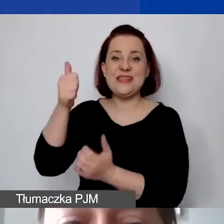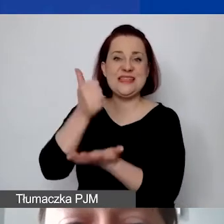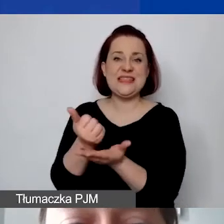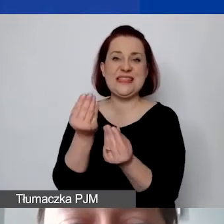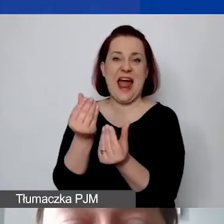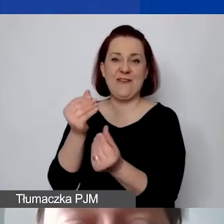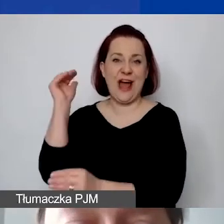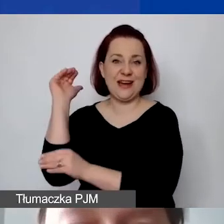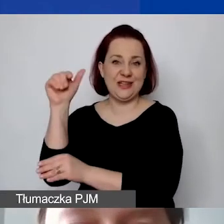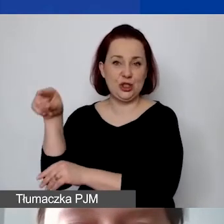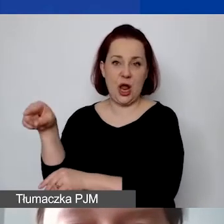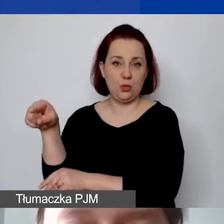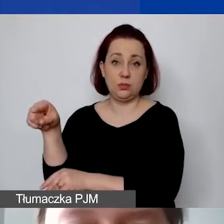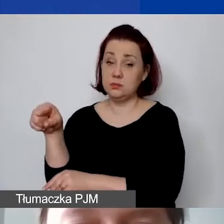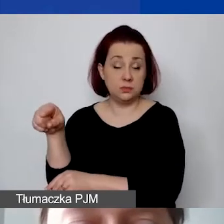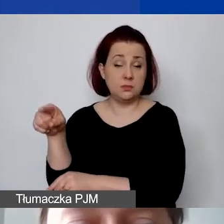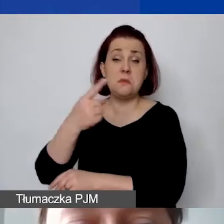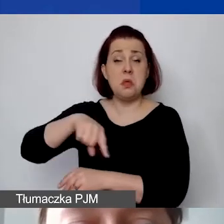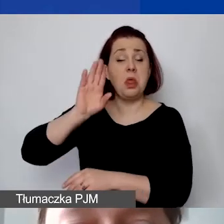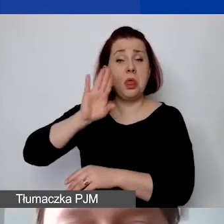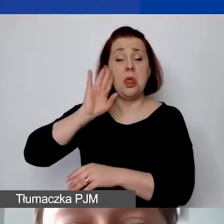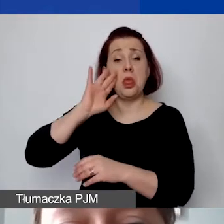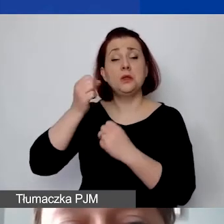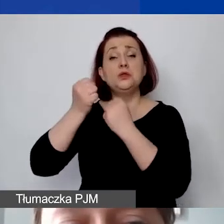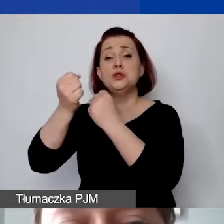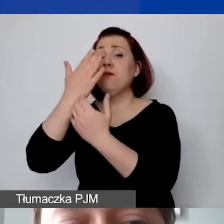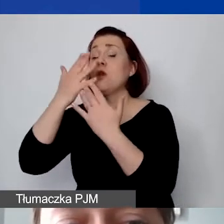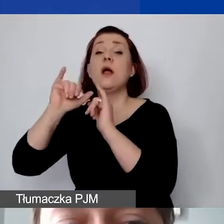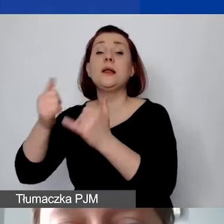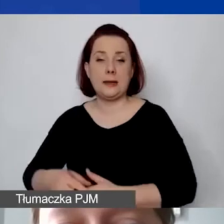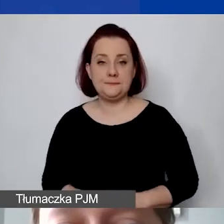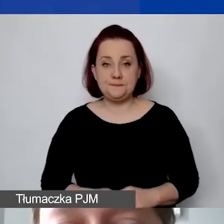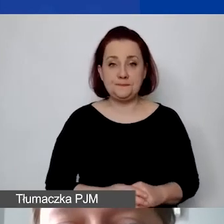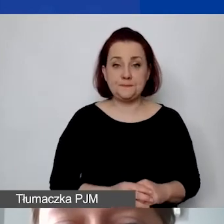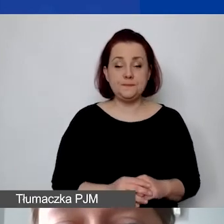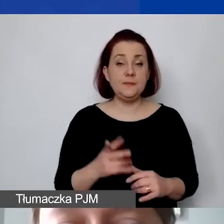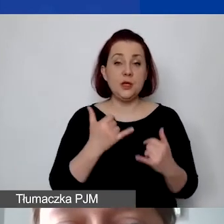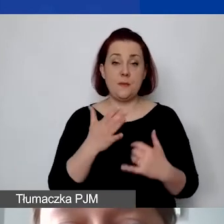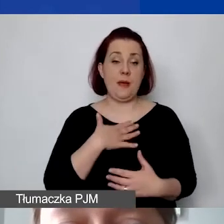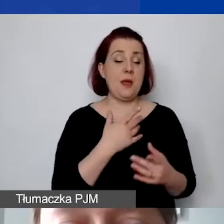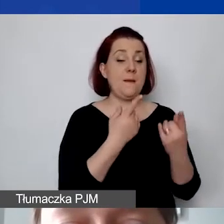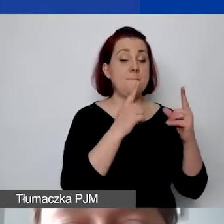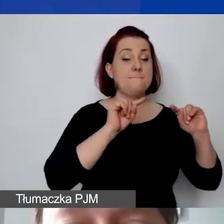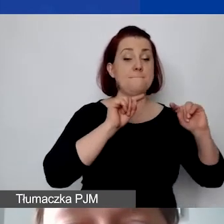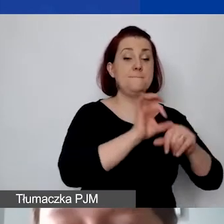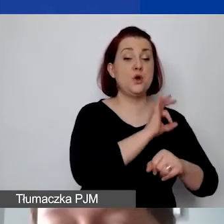Stawka ryczałtowa, którą dalej określamy, wygląda tak: jeżeli mamy projekt trwający 12 miesięcy,